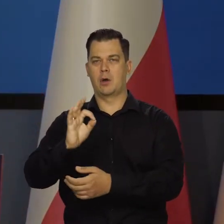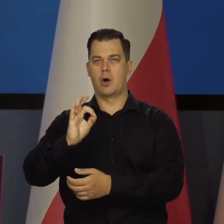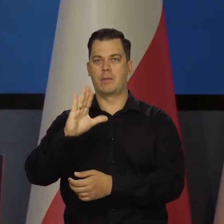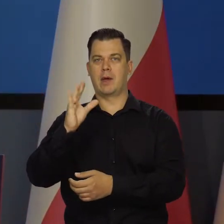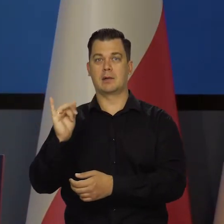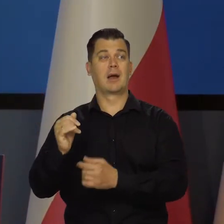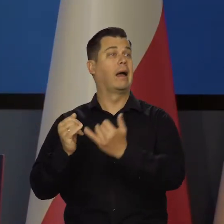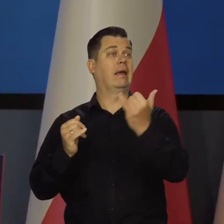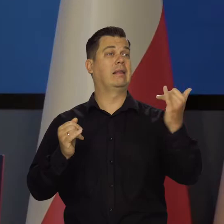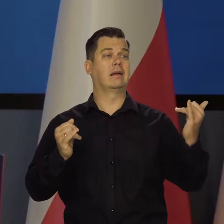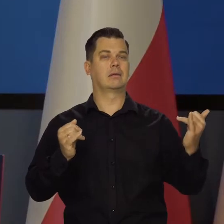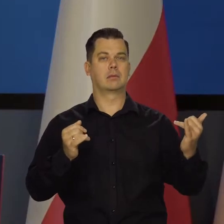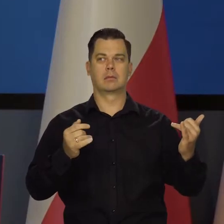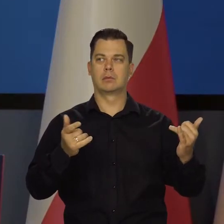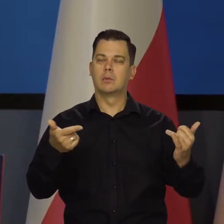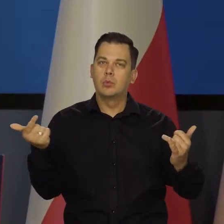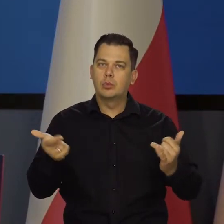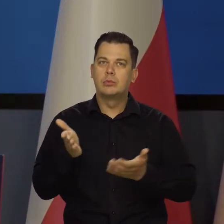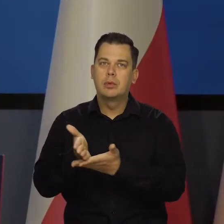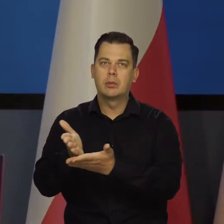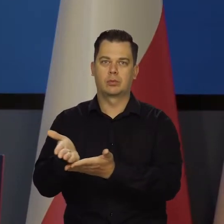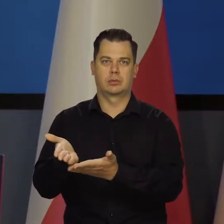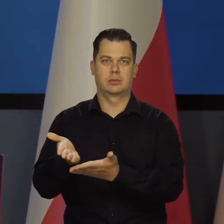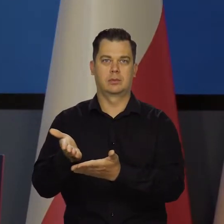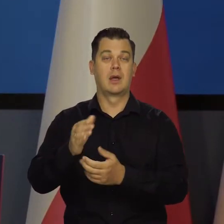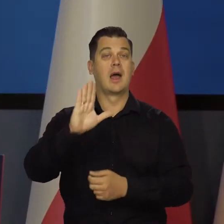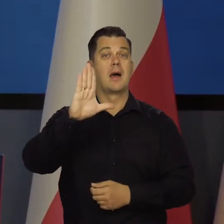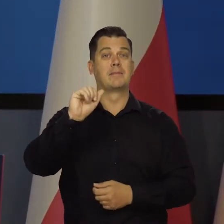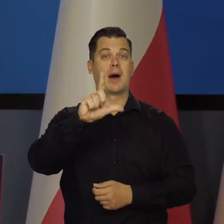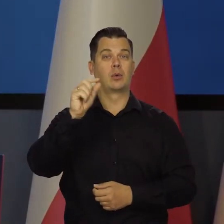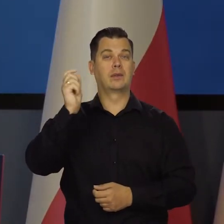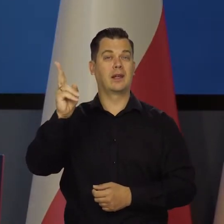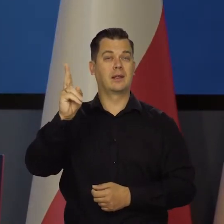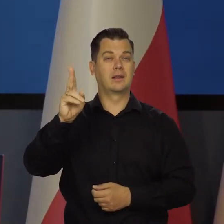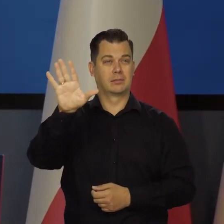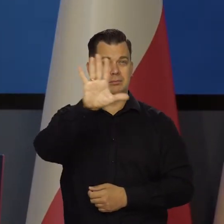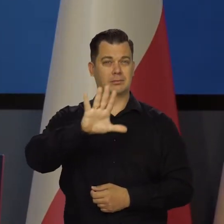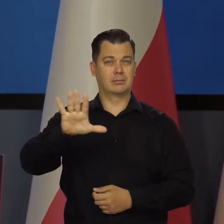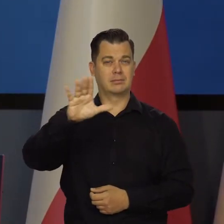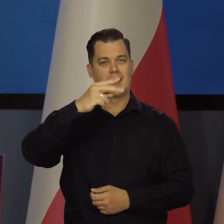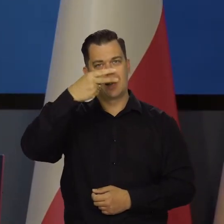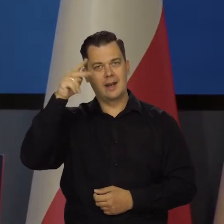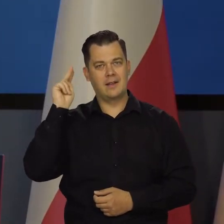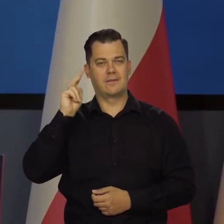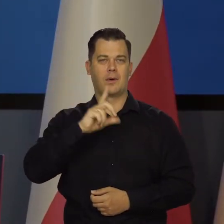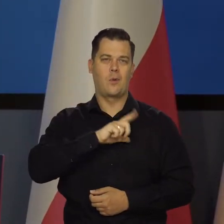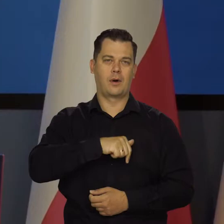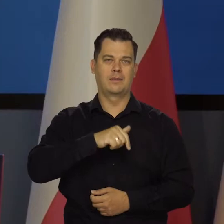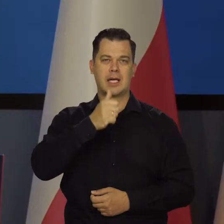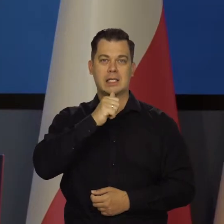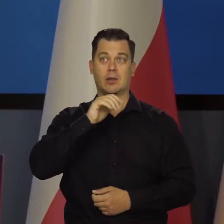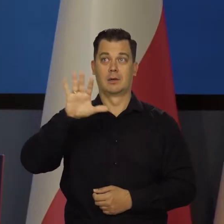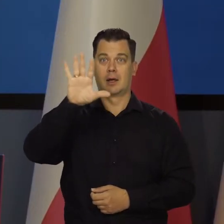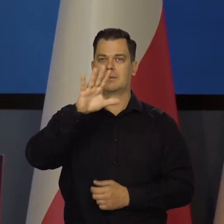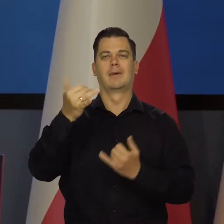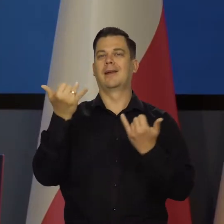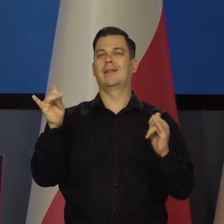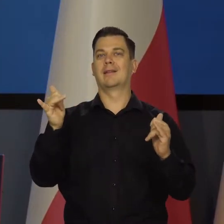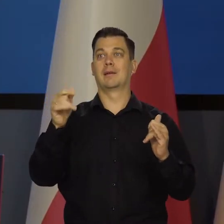No ale jakby trzeba, tak w sytuacji krajów bałtyckich jest całkiem inna Europy Środkowej, które są w strefie euro i one cierpią szczególnie,